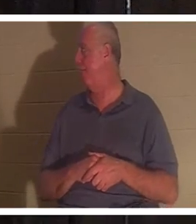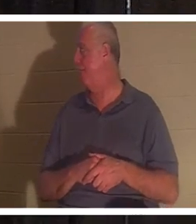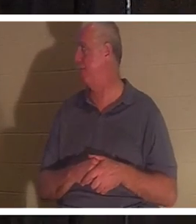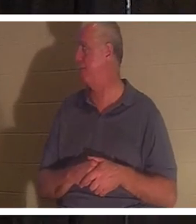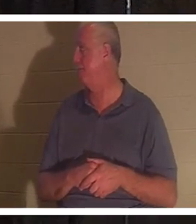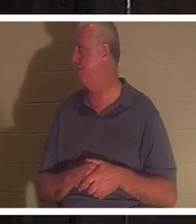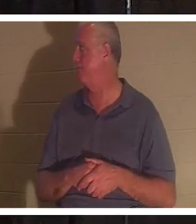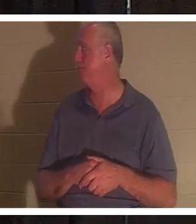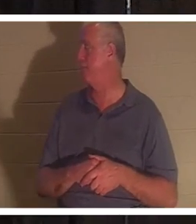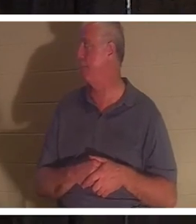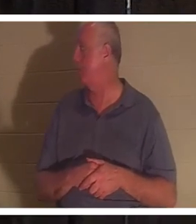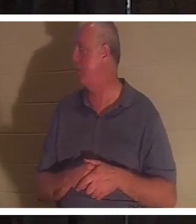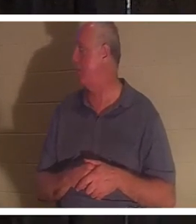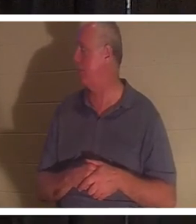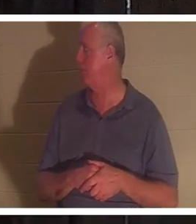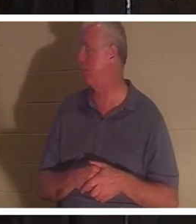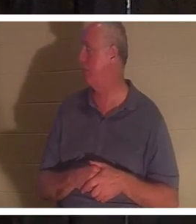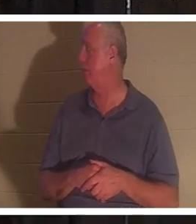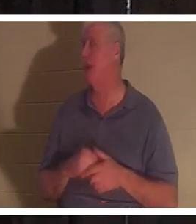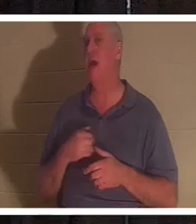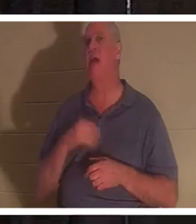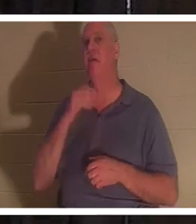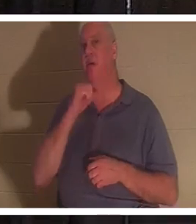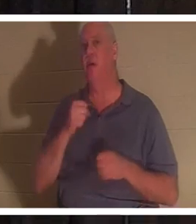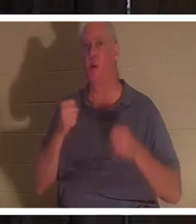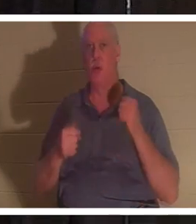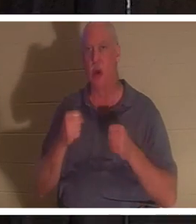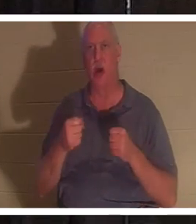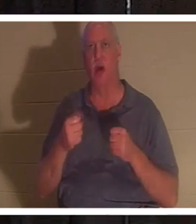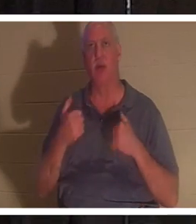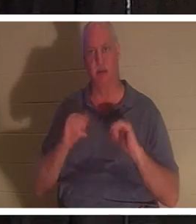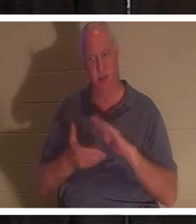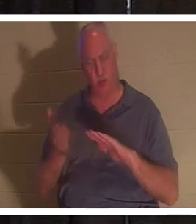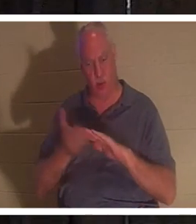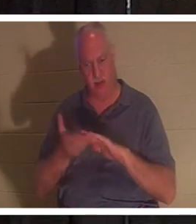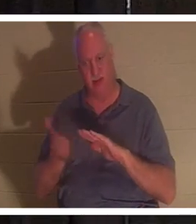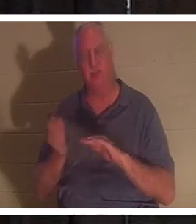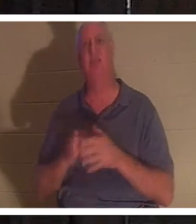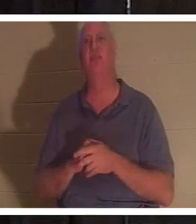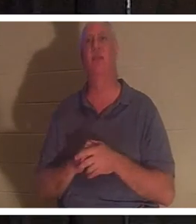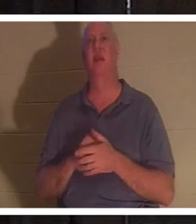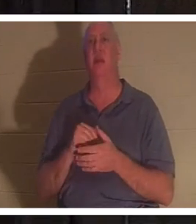마일이 있지만 여전히 실행됩니다. 좀 낡았지만 거기에 들어가 보니 그 차가 제게는